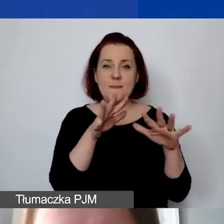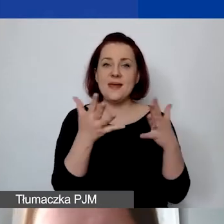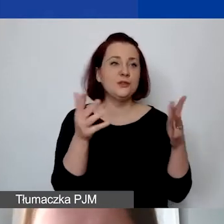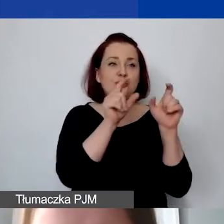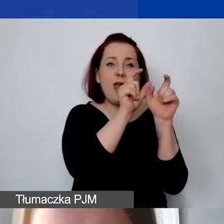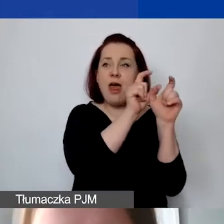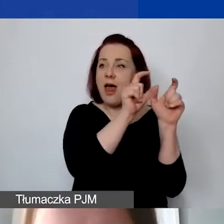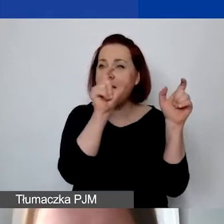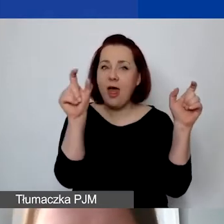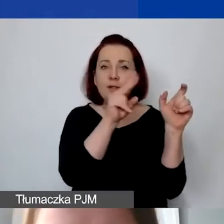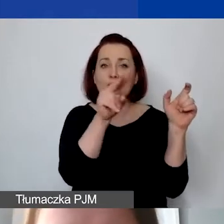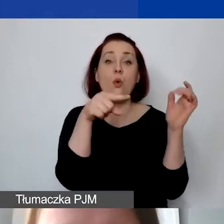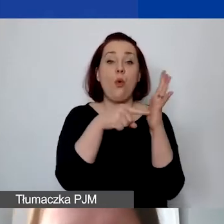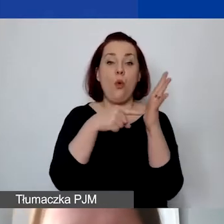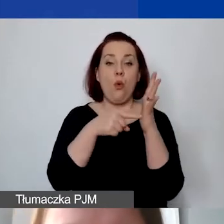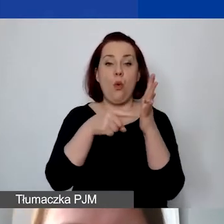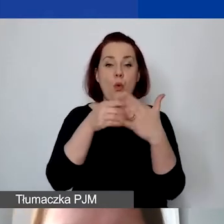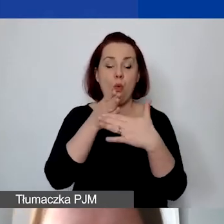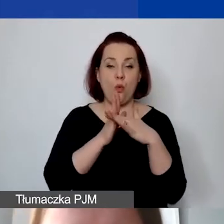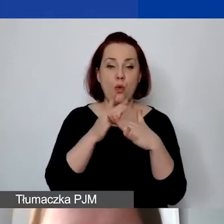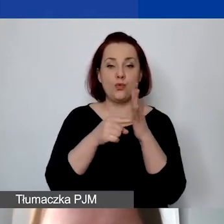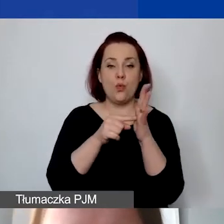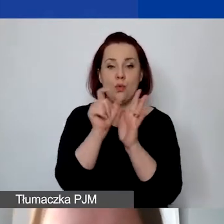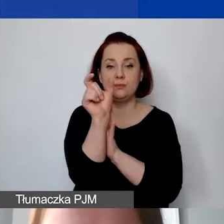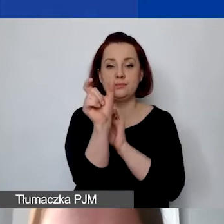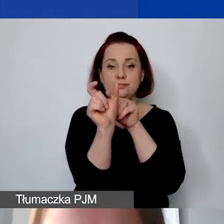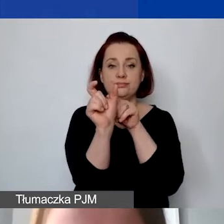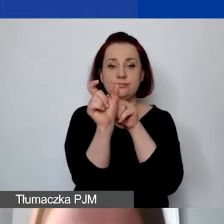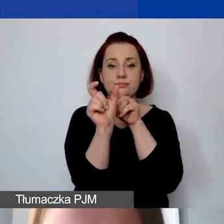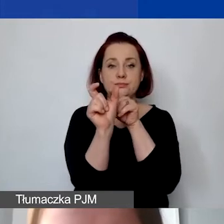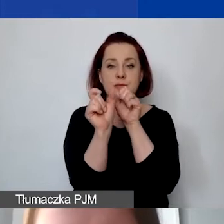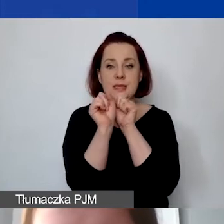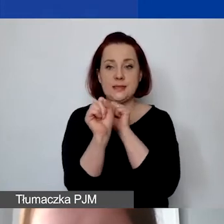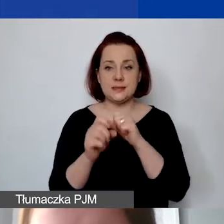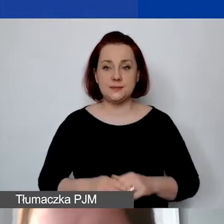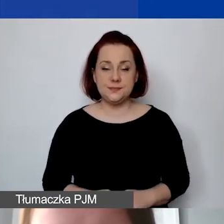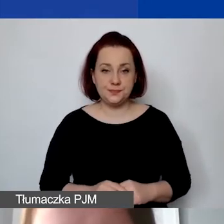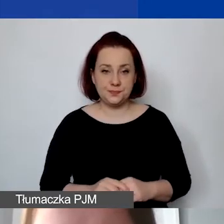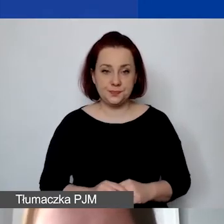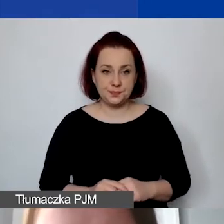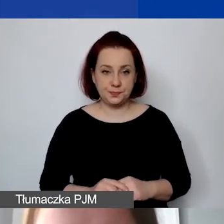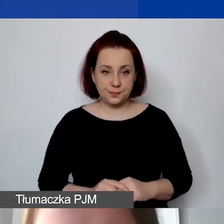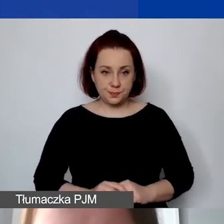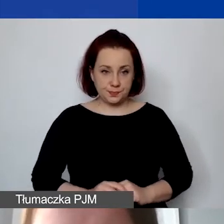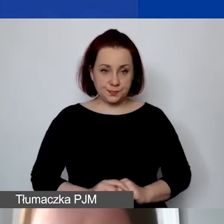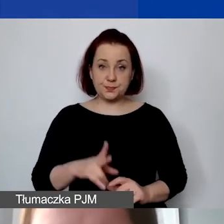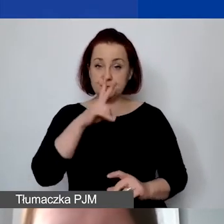to znajduje się on tutaj ukryty w tej metryczce projektu. Tak jak powiedziałam, mamy koszty personelu.